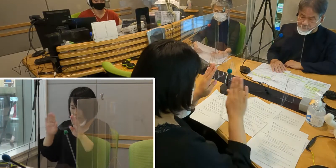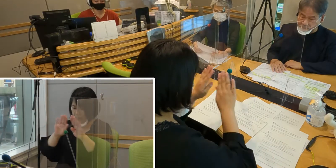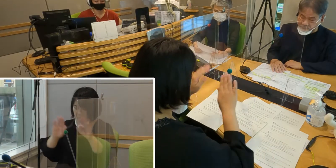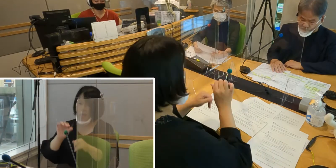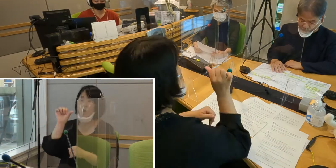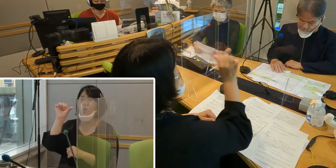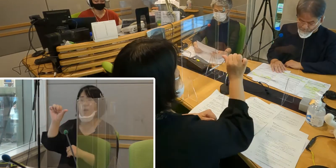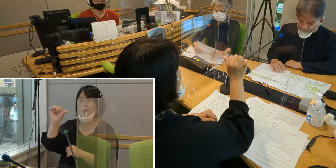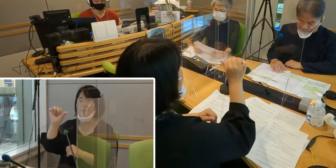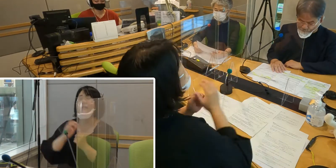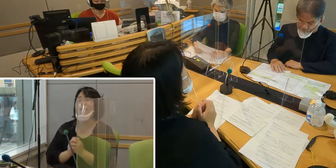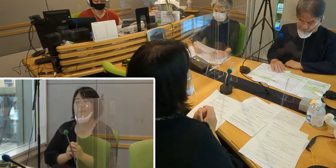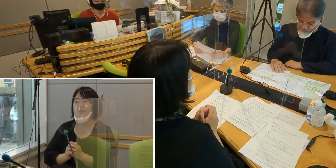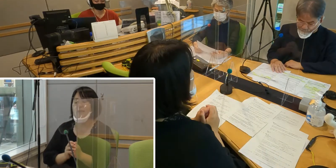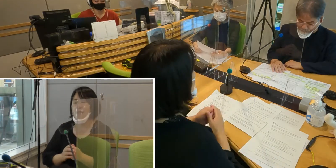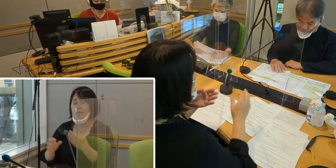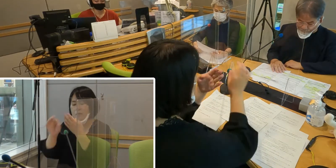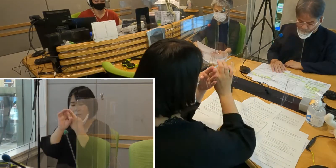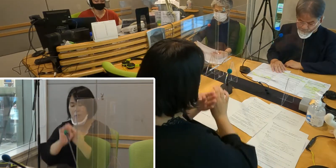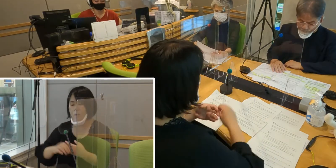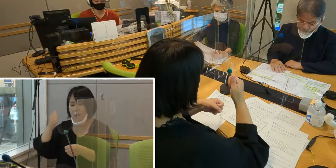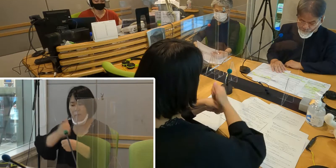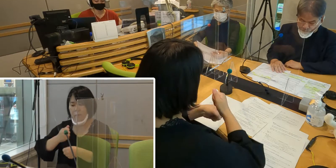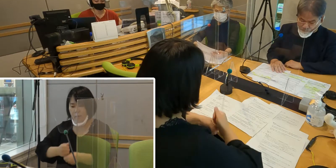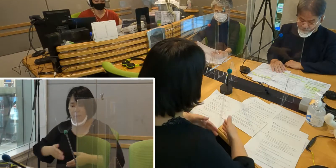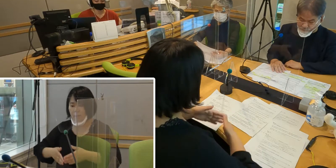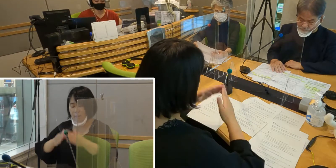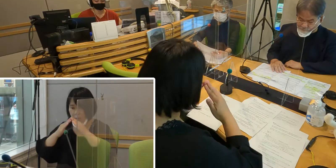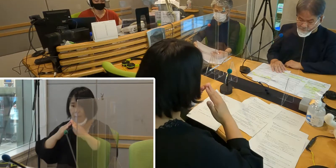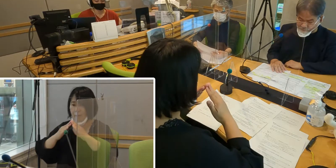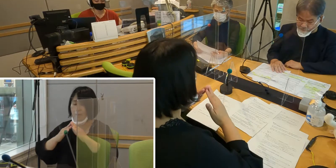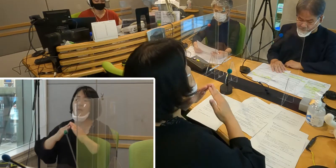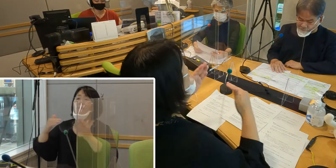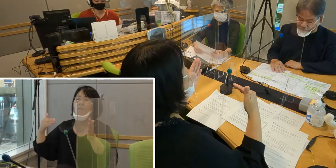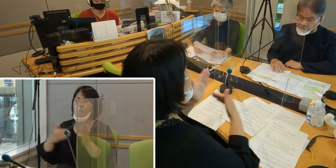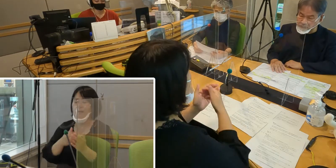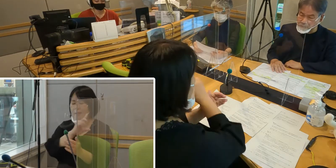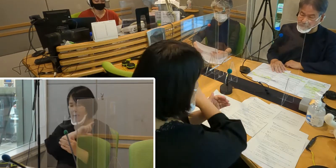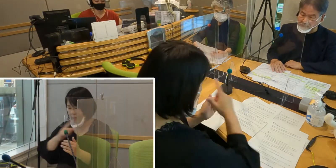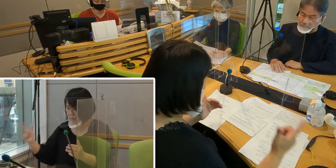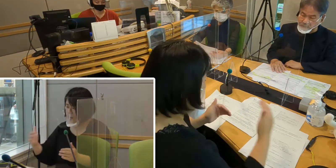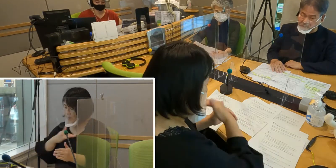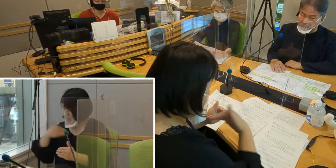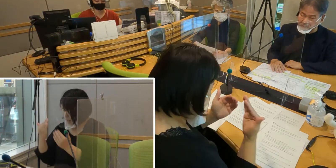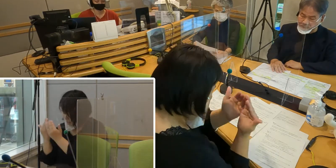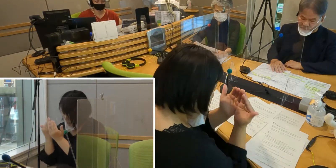条例を作り上げるまで 私たちは本当にたくさん勉強しました。